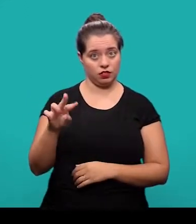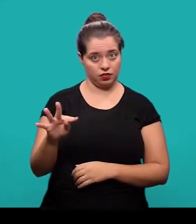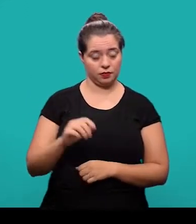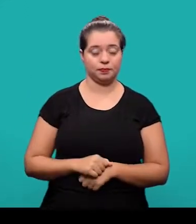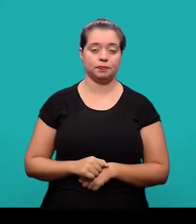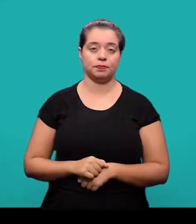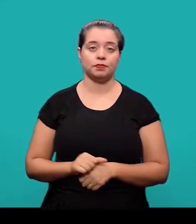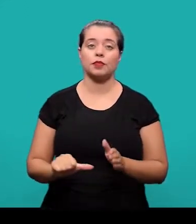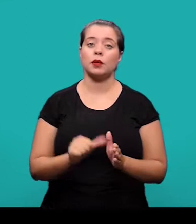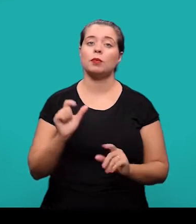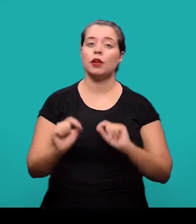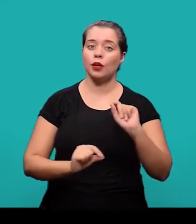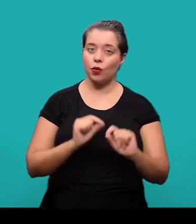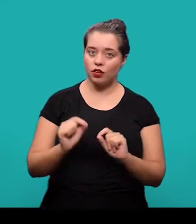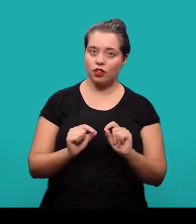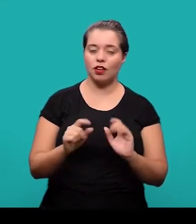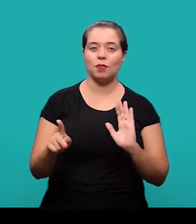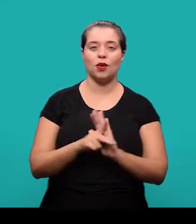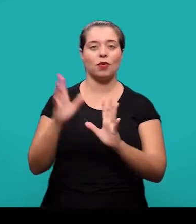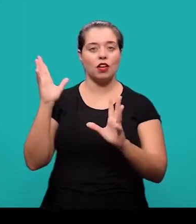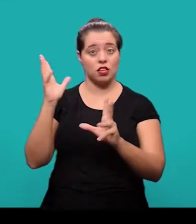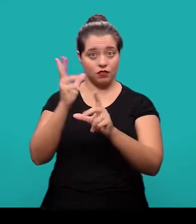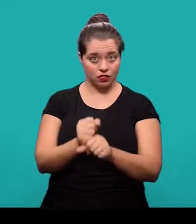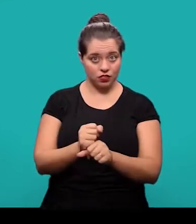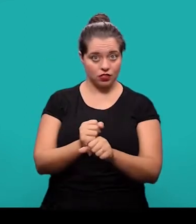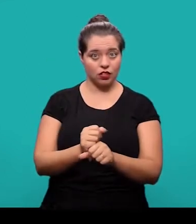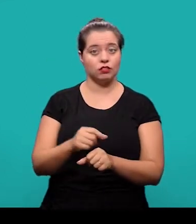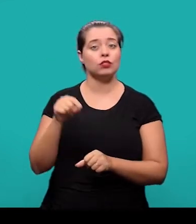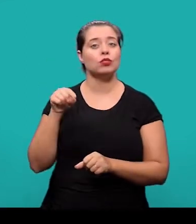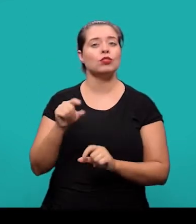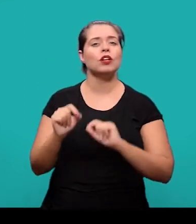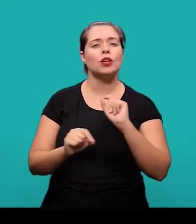O primeiro deles é o artigo de revisão, que trata da parte de uma publicação